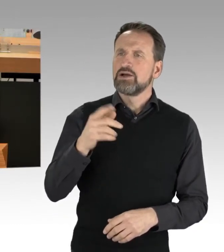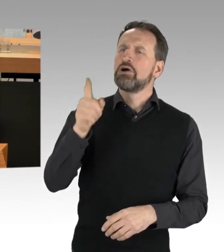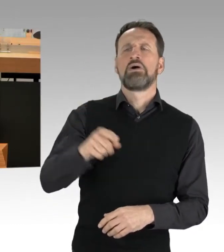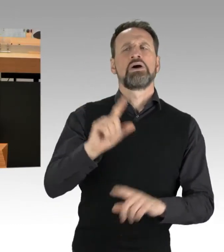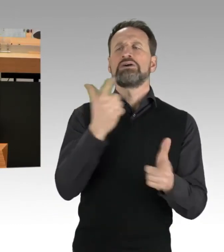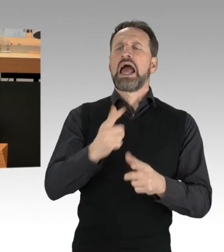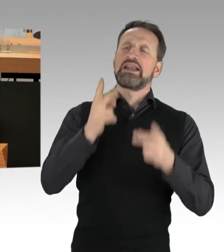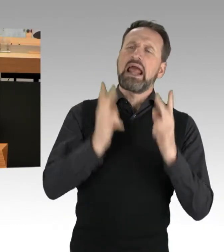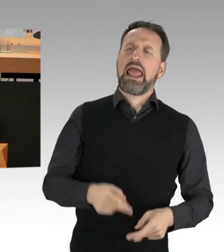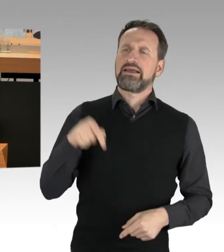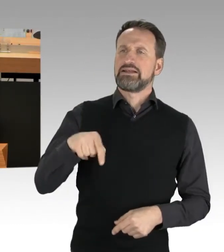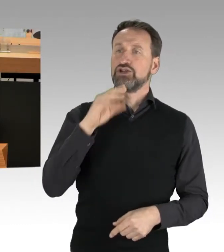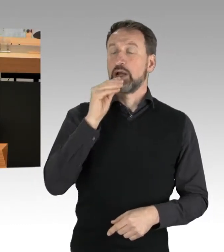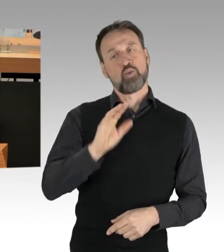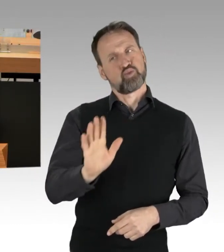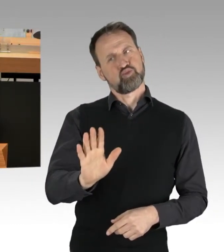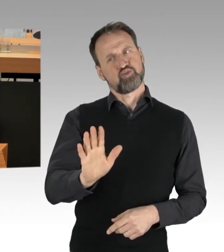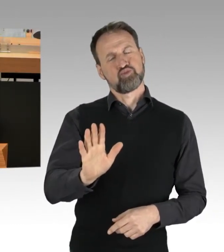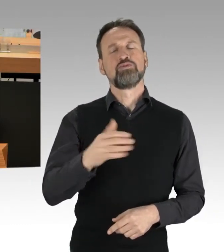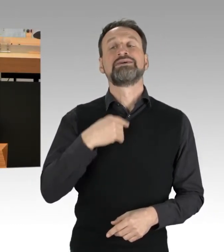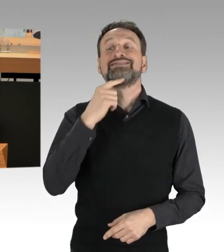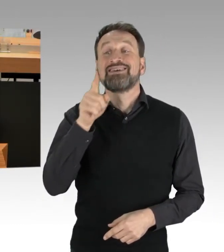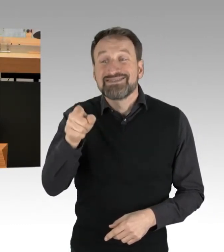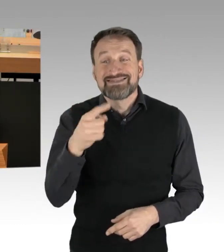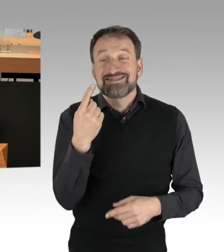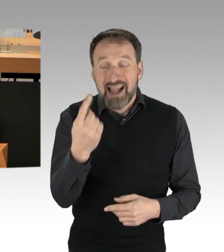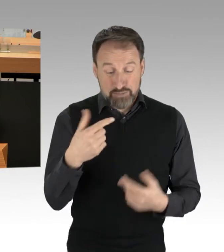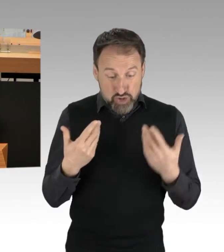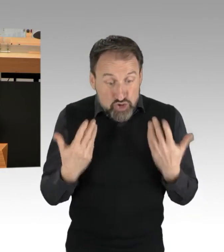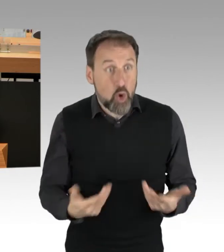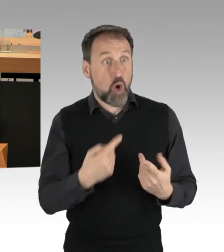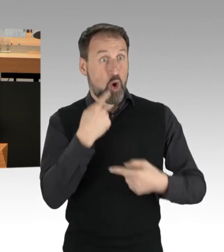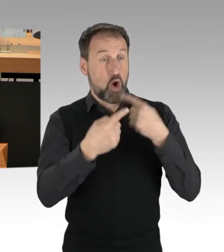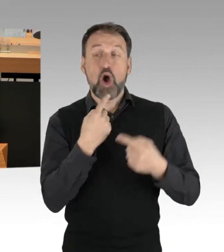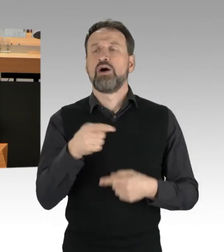Ich sage nur, mit Ihren Äußerungen hier disqualifizieren Sie sich für den Diskurs und deshalb halte ich es auch nicht für nötig,